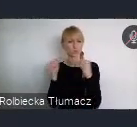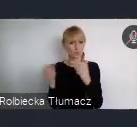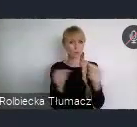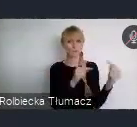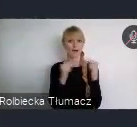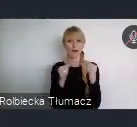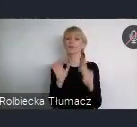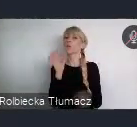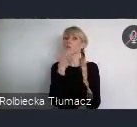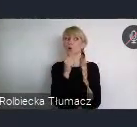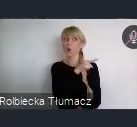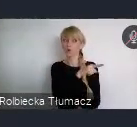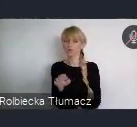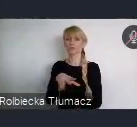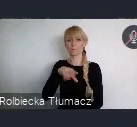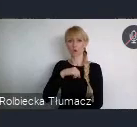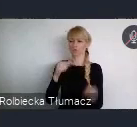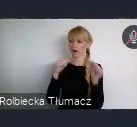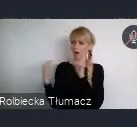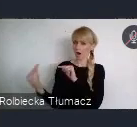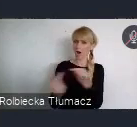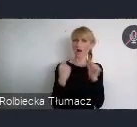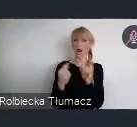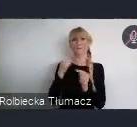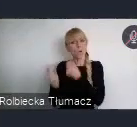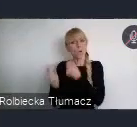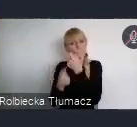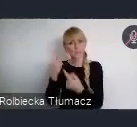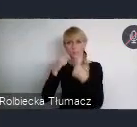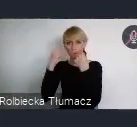Mogą wyrazić swoje wątpliwości, mogą też usłyszeć odpowiedzi